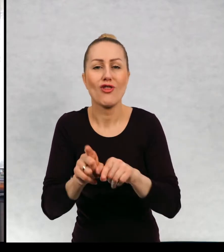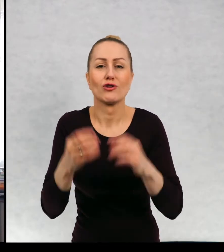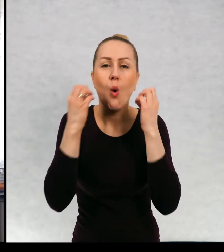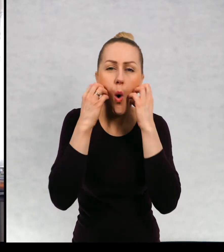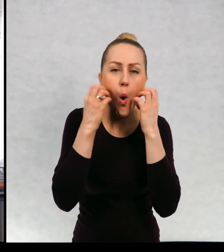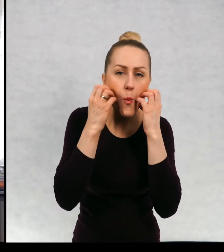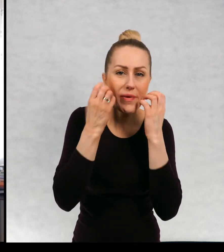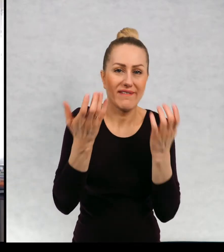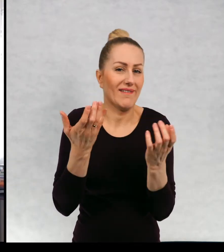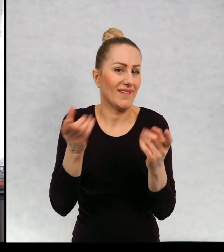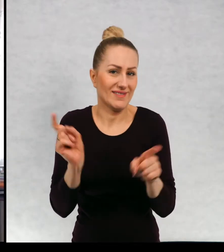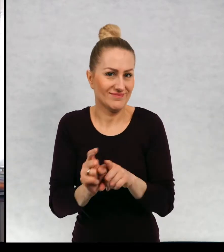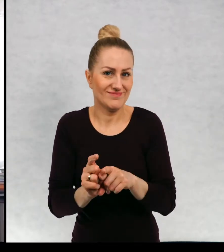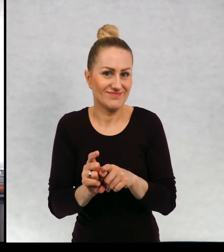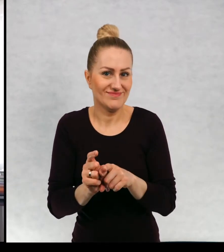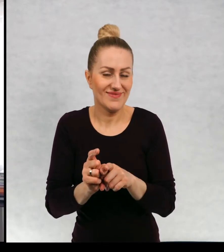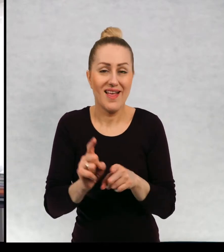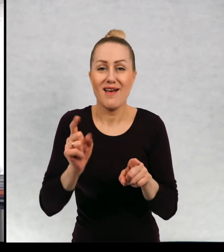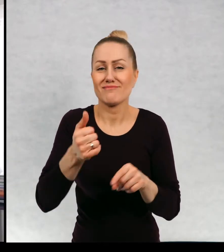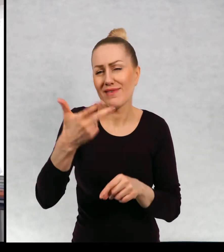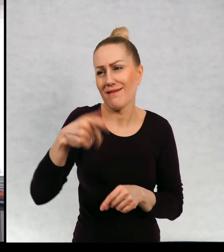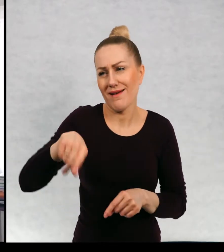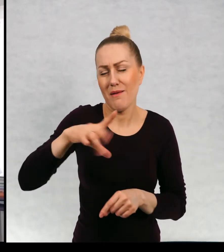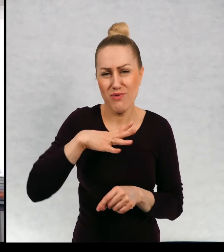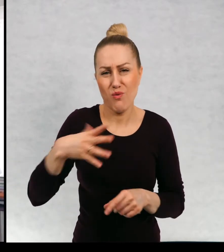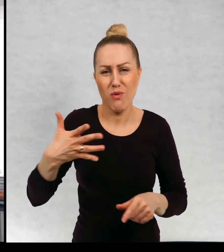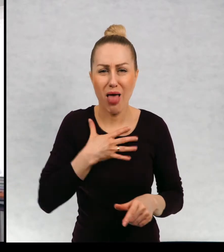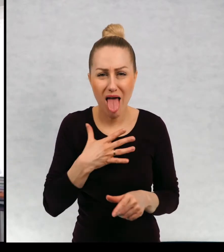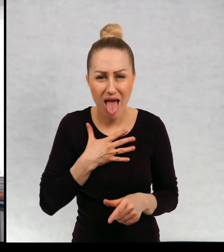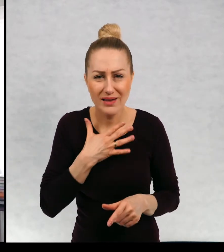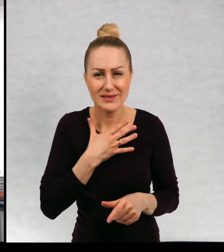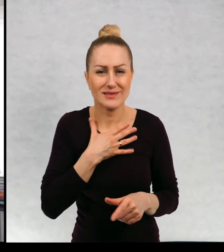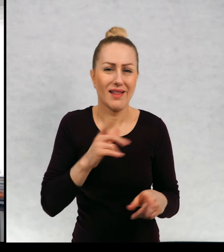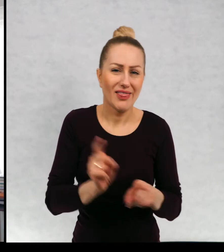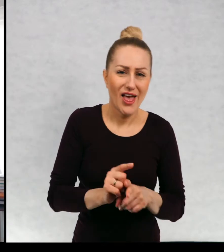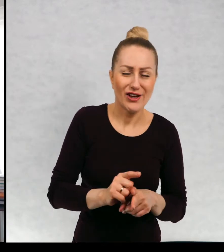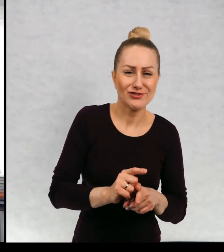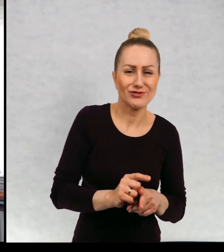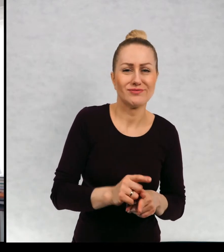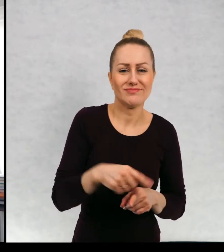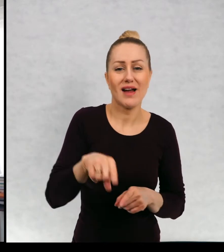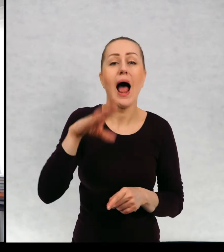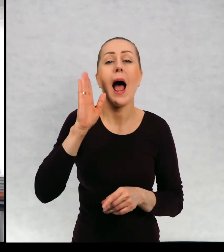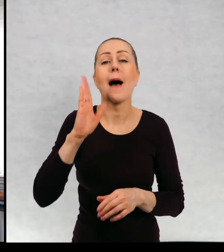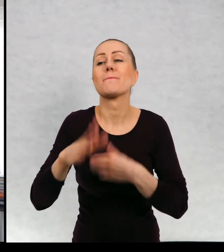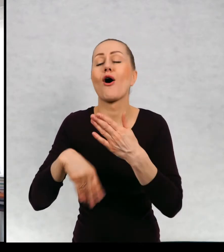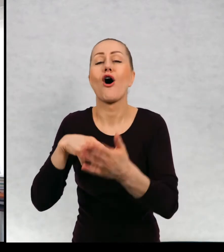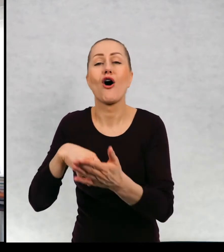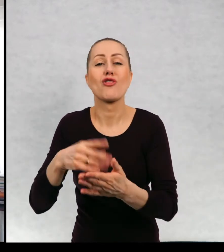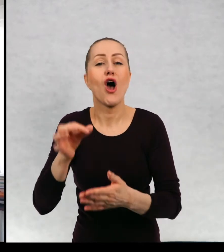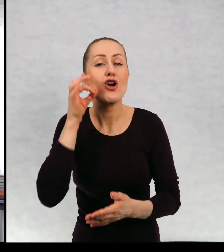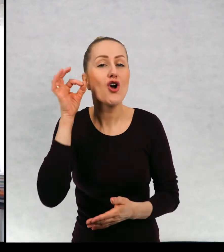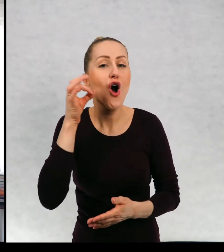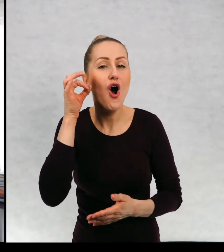i chomika i kilka psów po kolei, a później miałam ukochanego kota